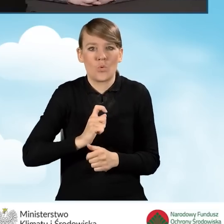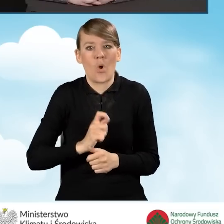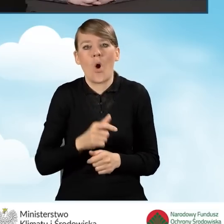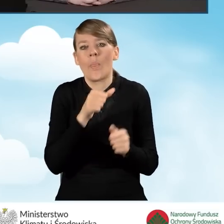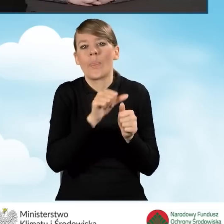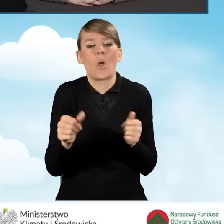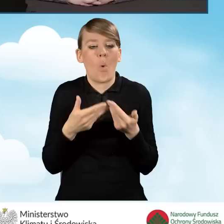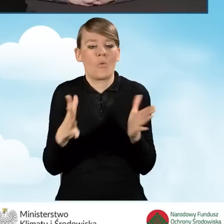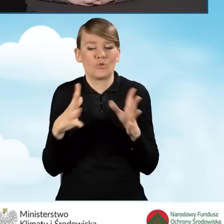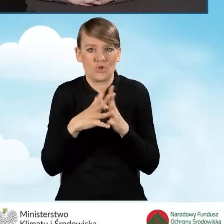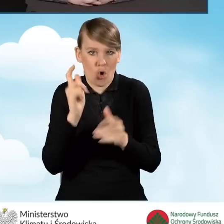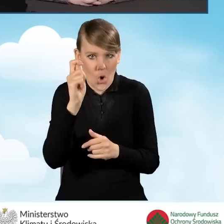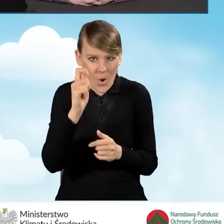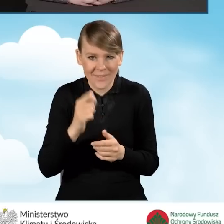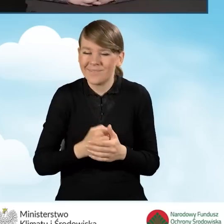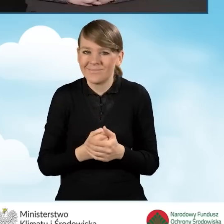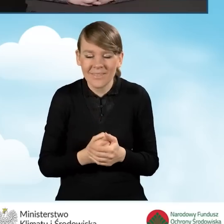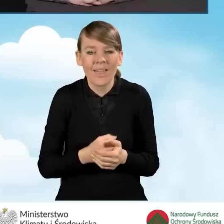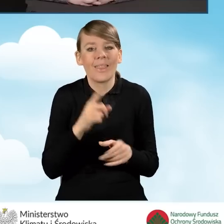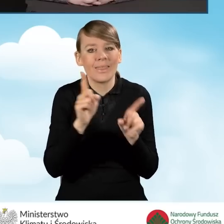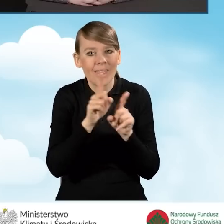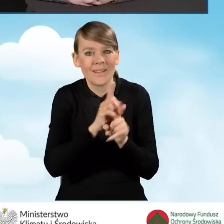Punkt konsultacyjny w swoim zakresie ma też inne działania,